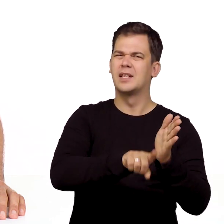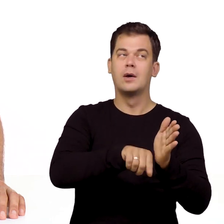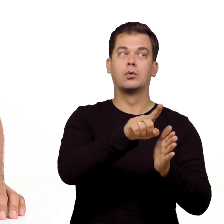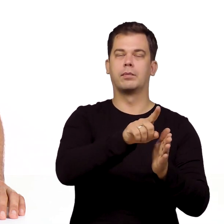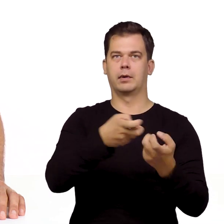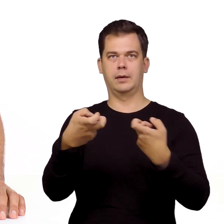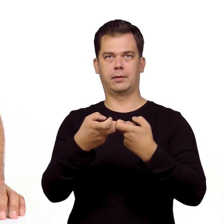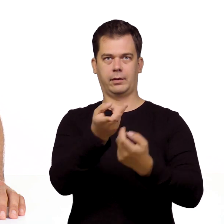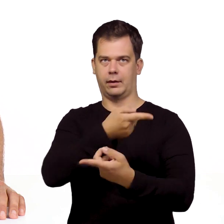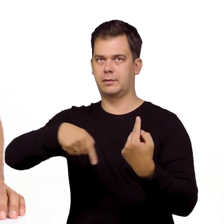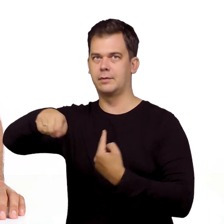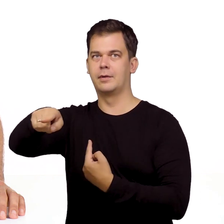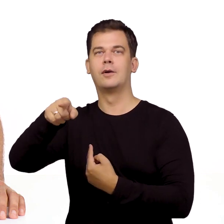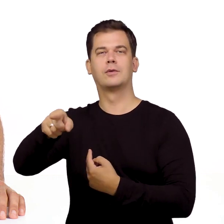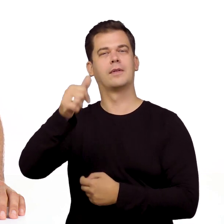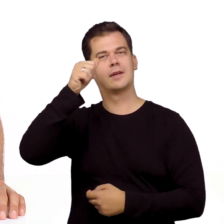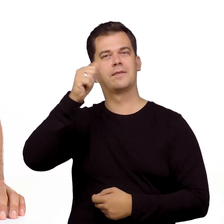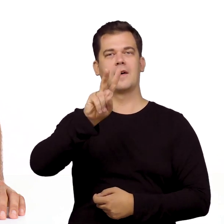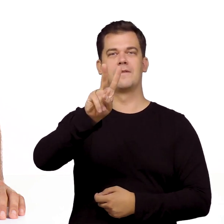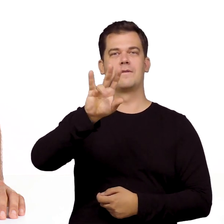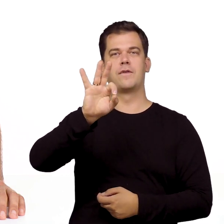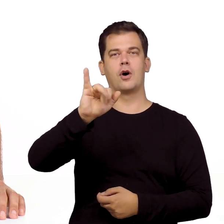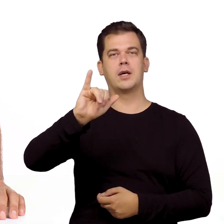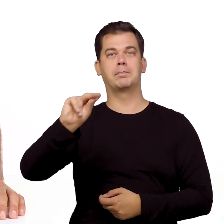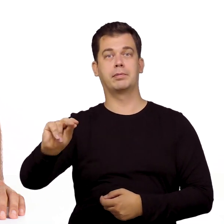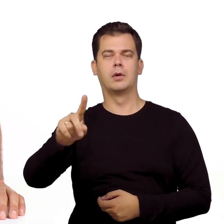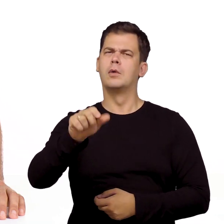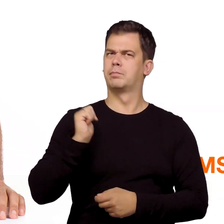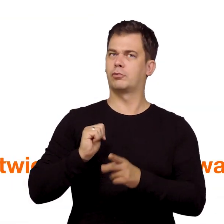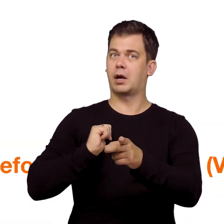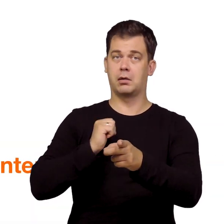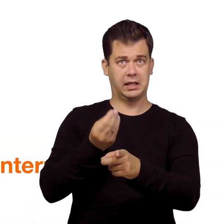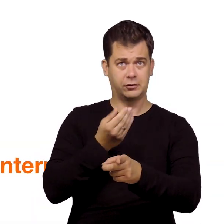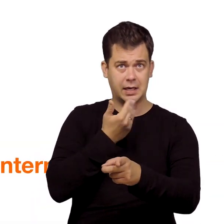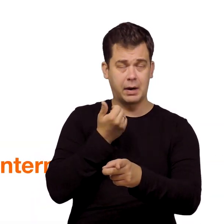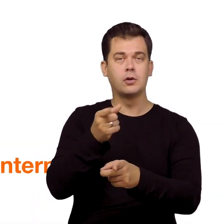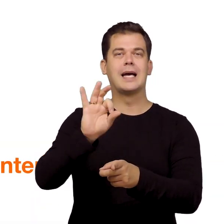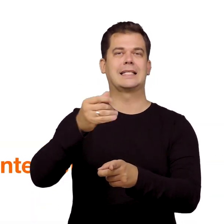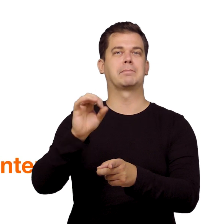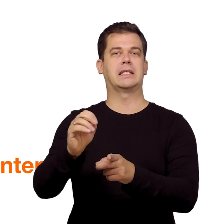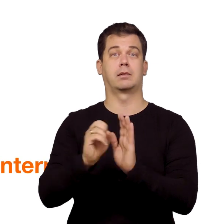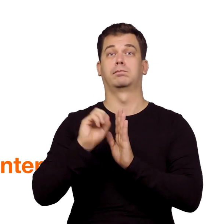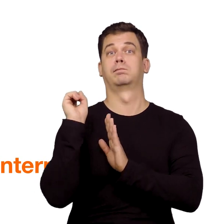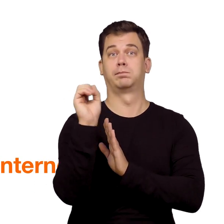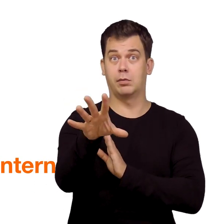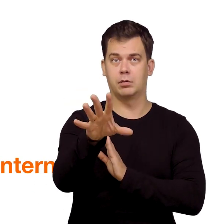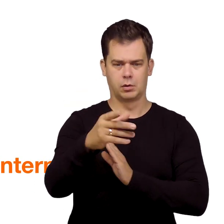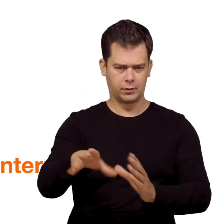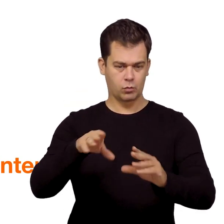z tradycyjnej na internetową, czyli tzw. telefon VoIP, to poczekaj na SMS-a od nas, że usługa jest aktywna.